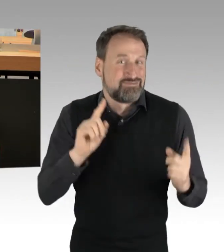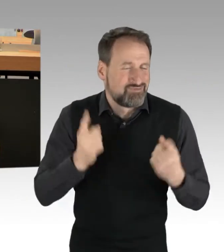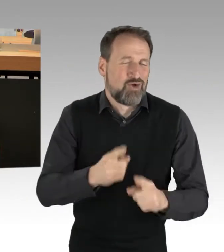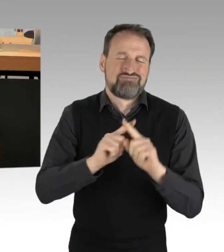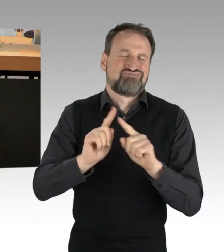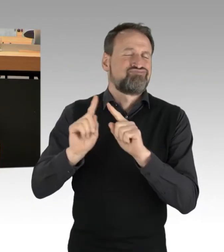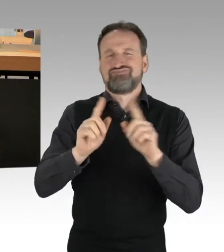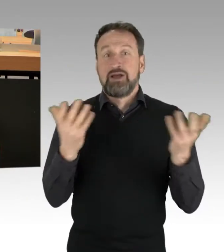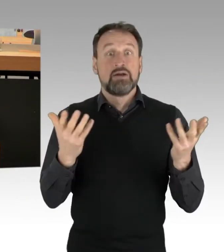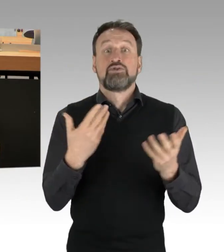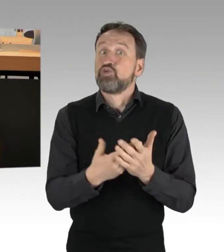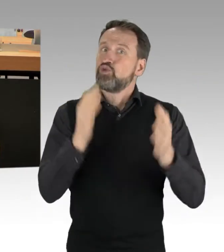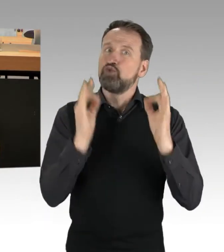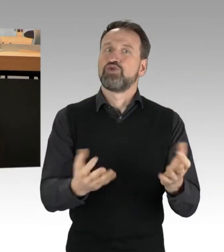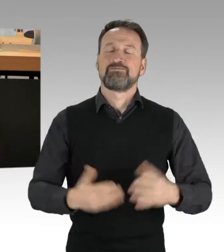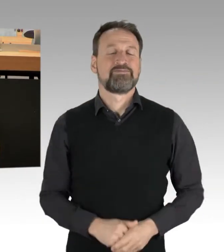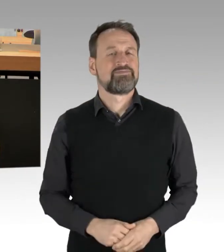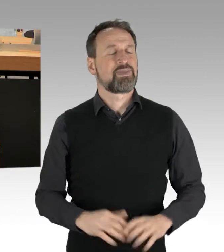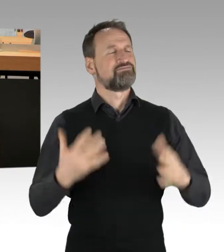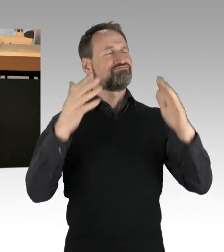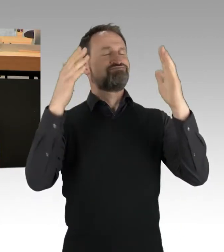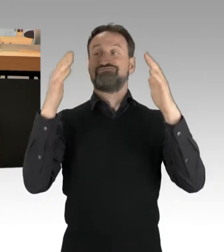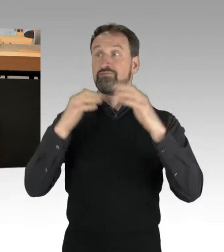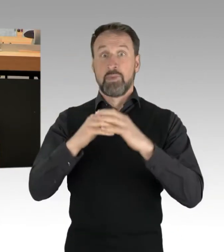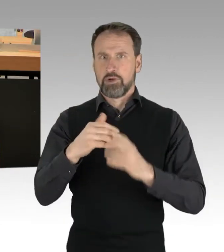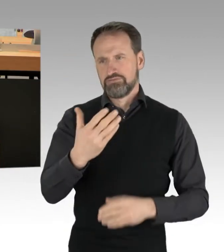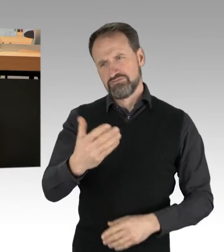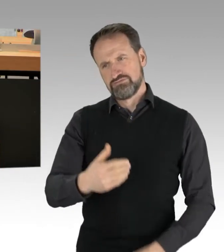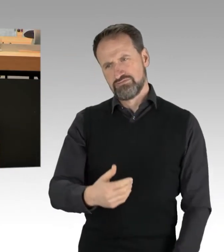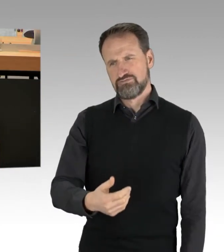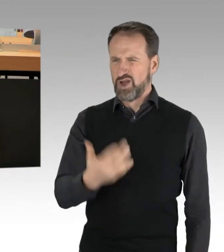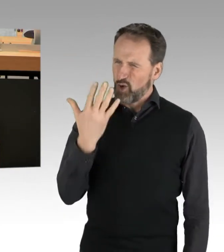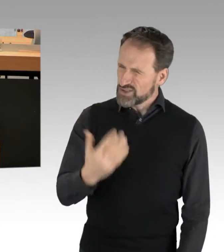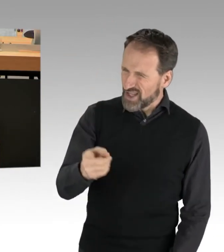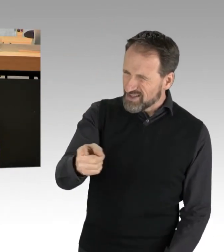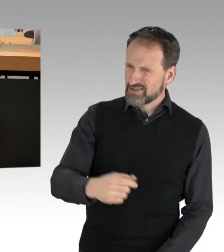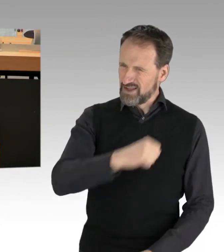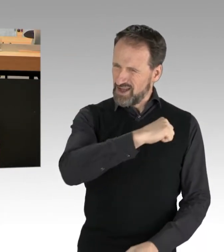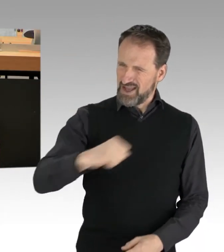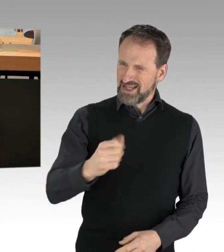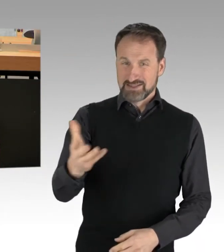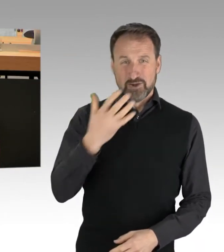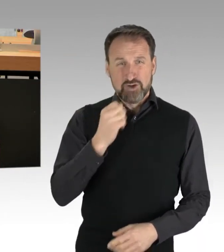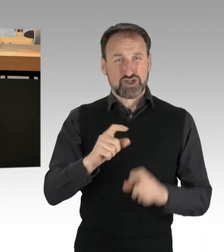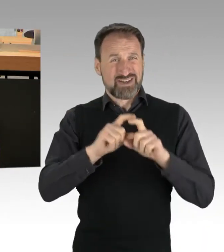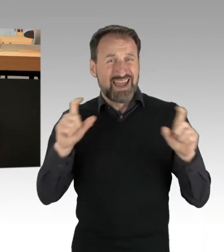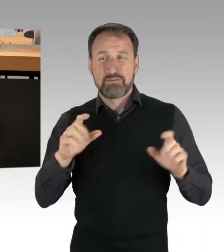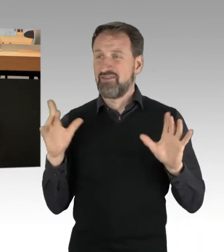Sehr geehrte Damen und Herren, dass nun ausgerechnet Sie am rechten Rand versuchen, versammlungsrechtliche Sachverhalte moralisch einzuordnen,